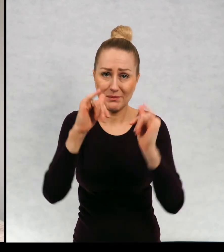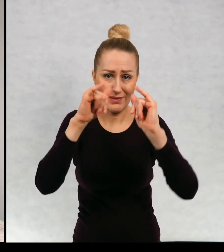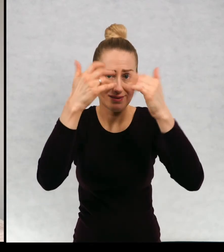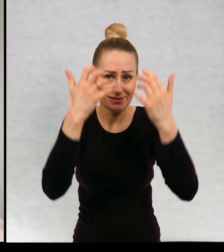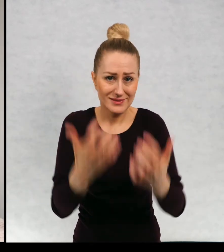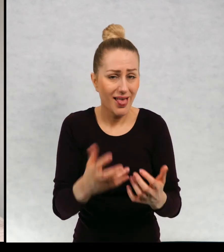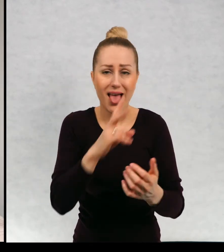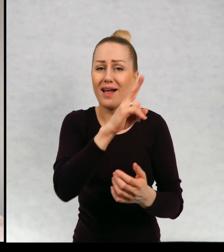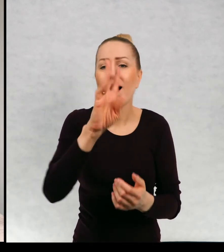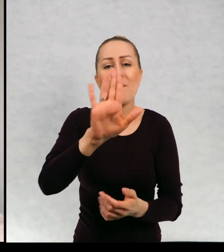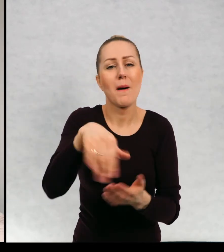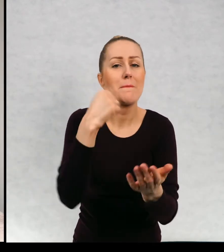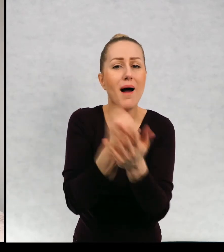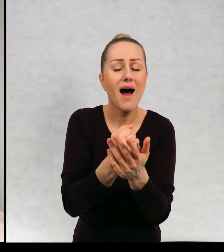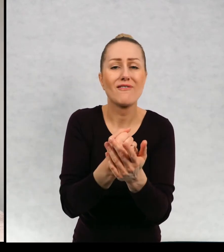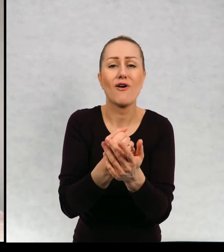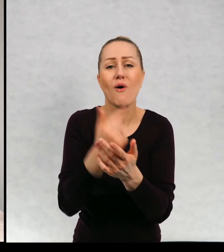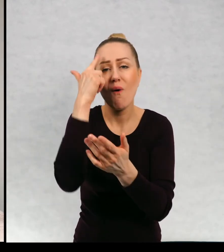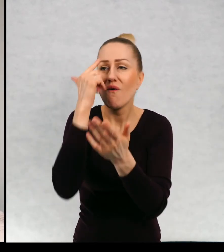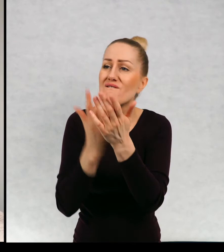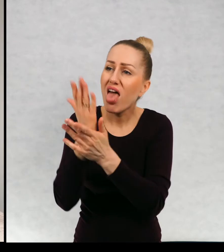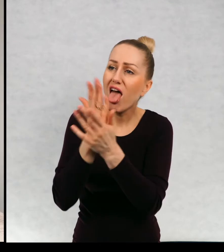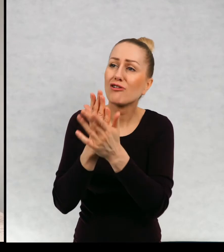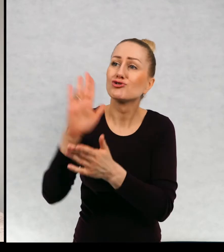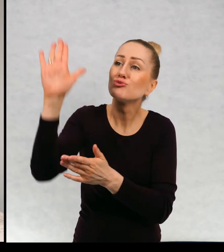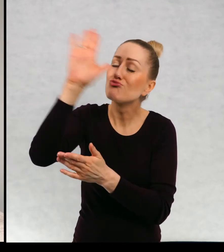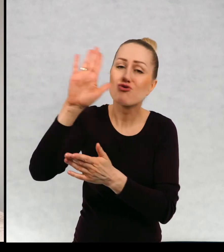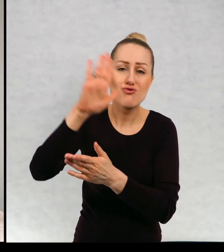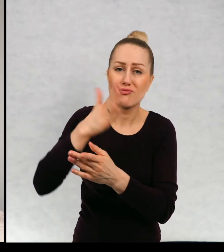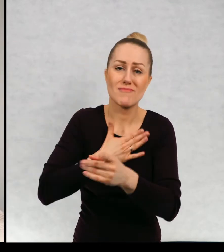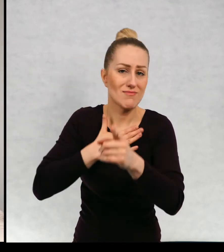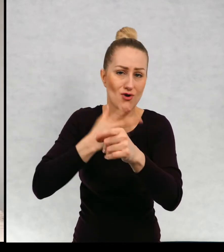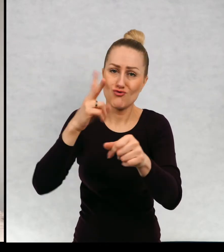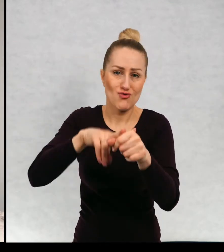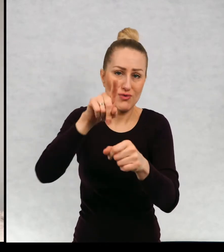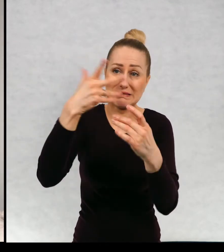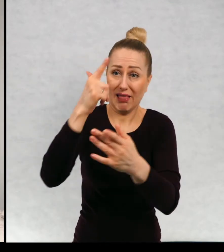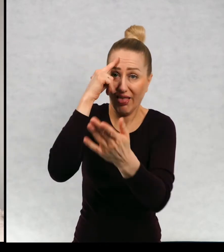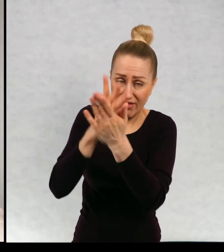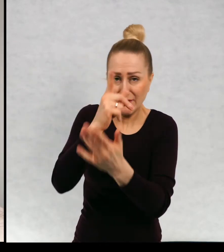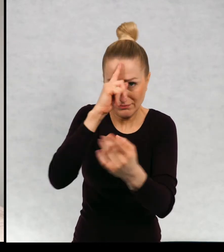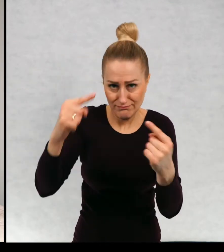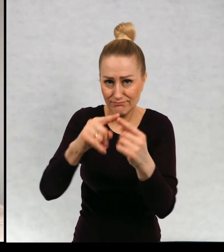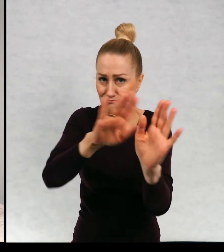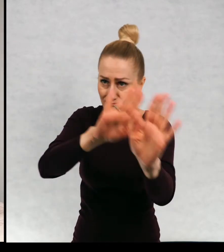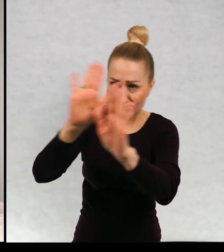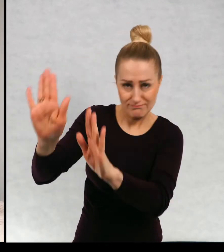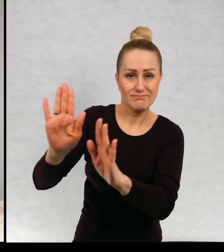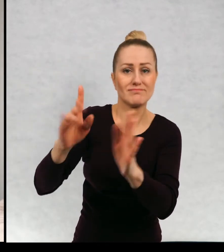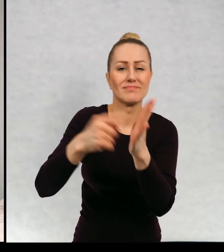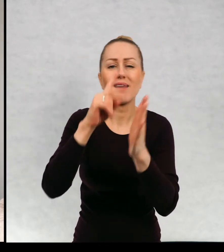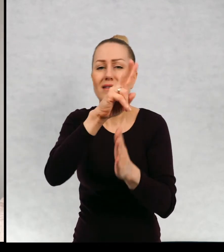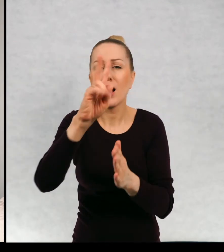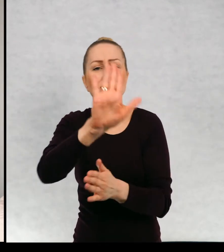Każdy ma prawo wierzyć w dowolnych bogów. Każdy ma prawo mieć inne marzenia.